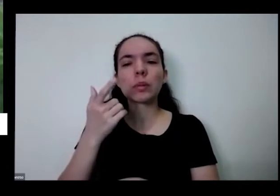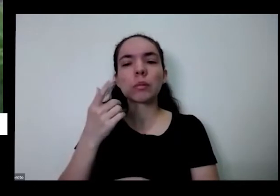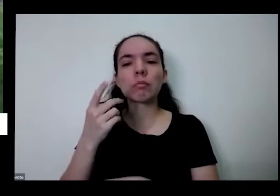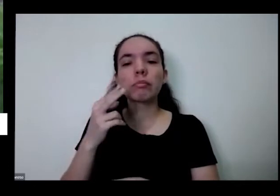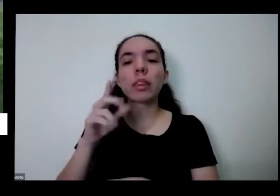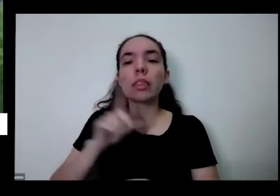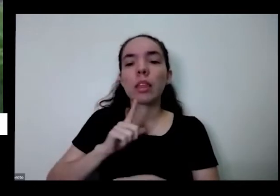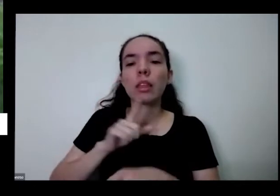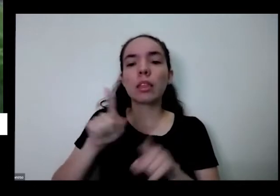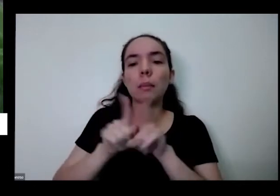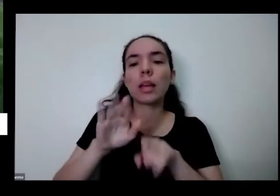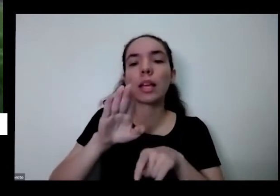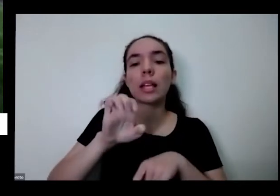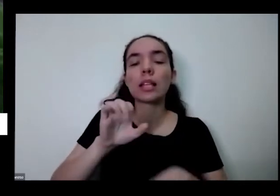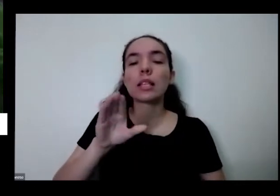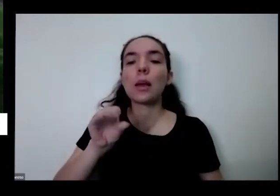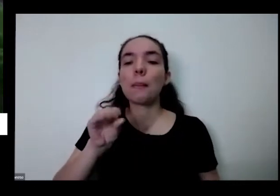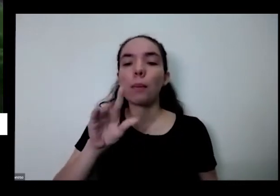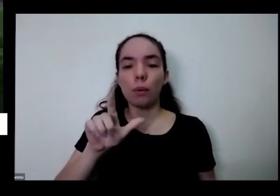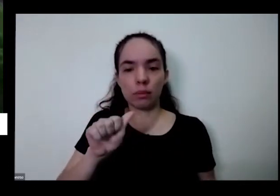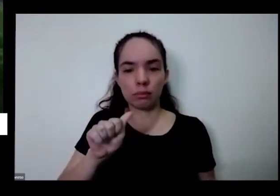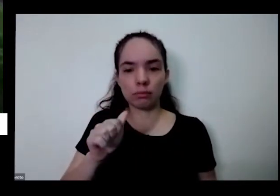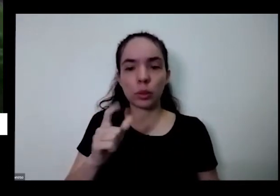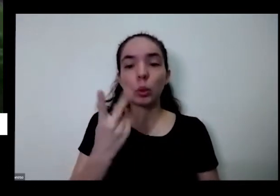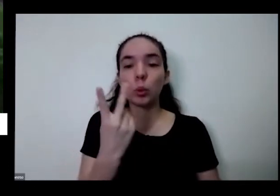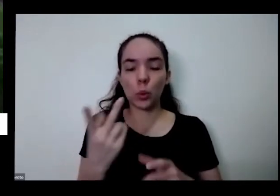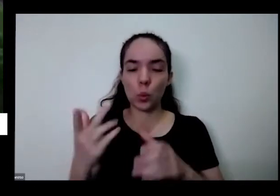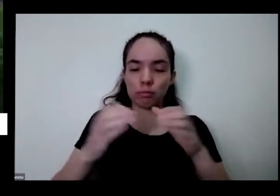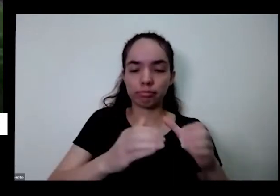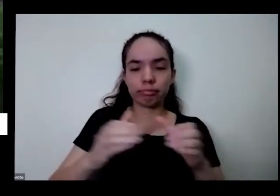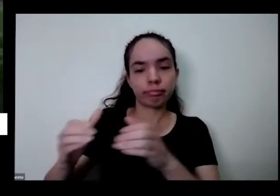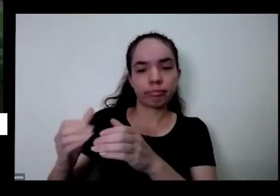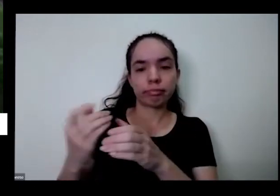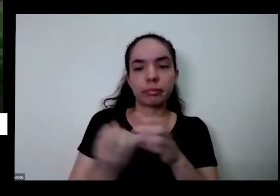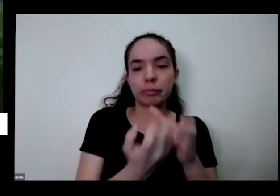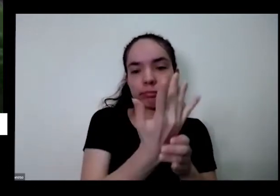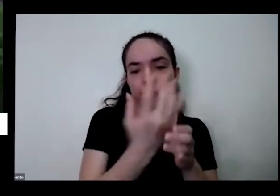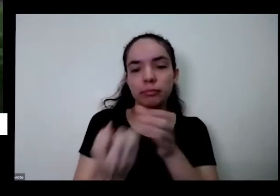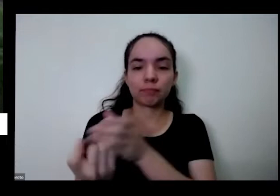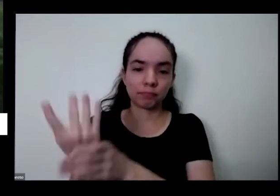eu trouxe duas só vocês verem como assim é toda a diversidade da natureza e As duas têm a mesma